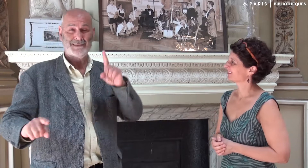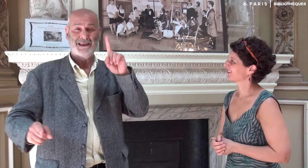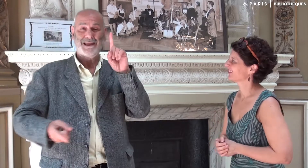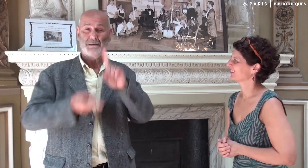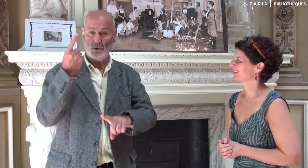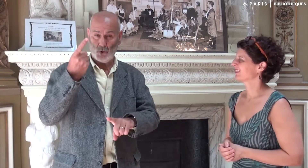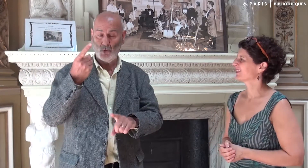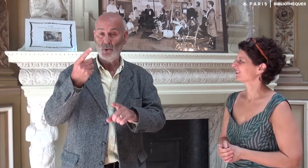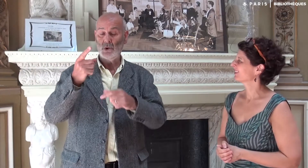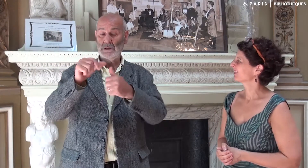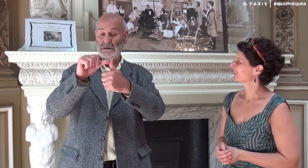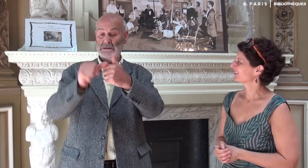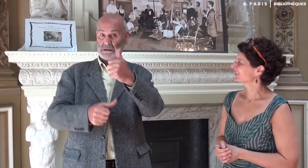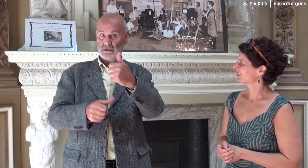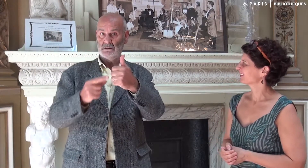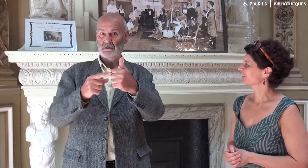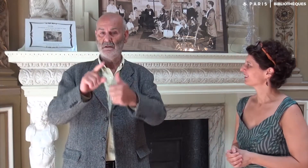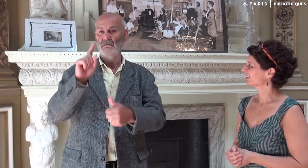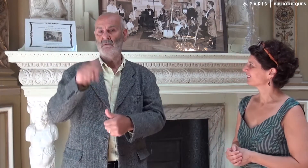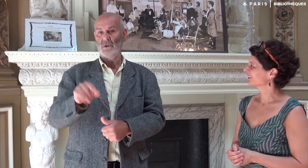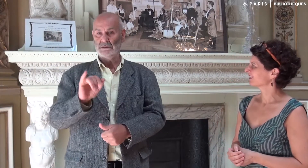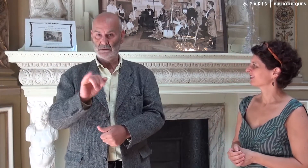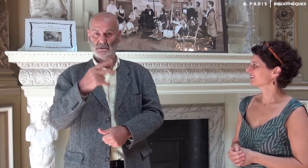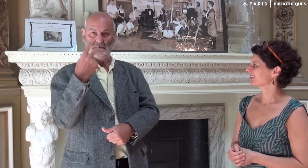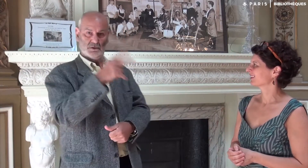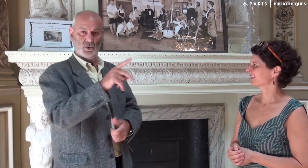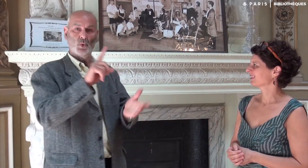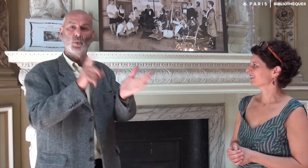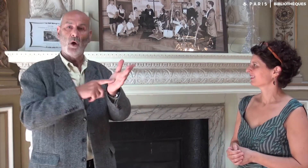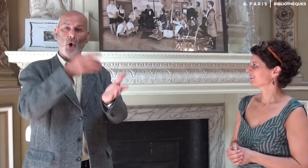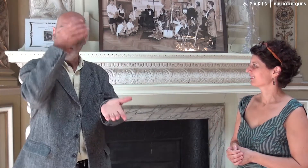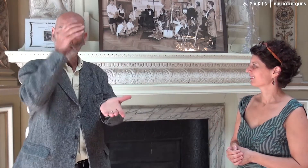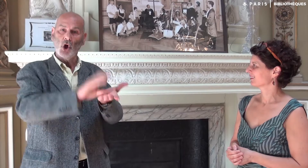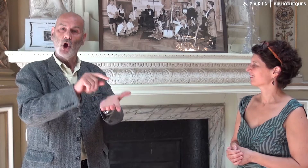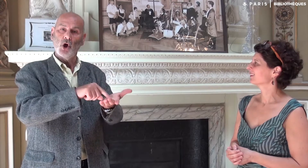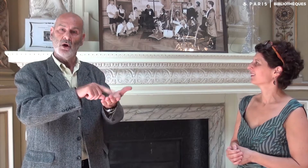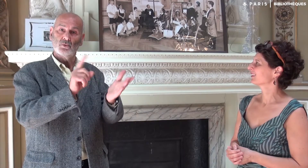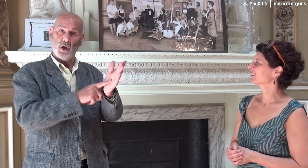C’est très important que le style soit entièrement celui de l’auteur.